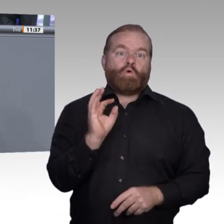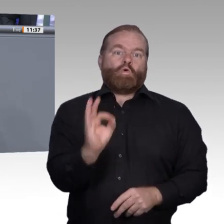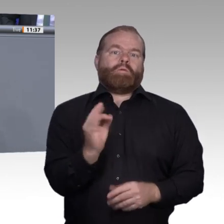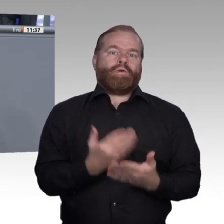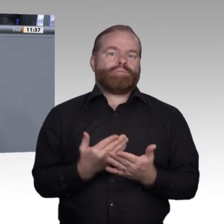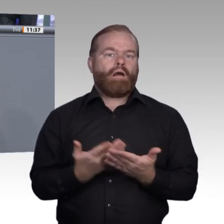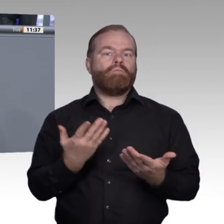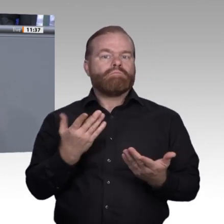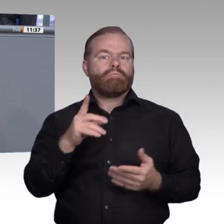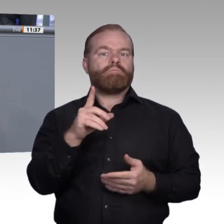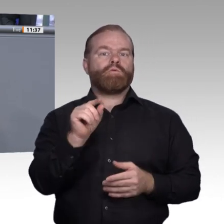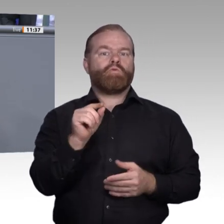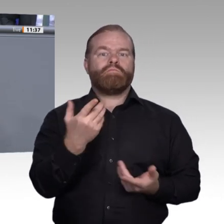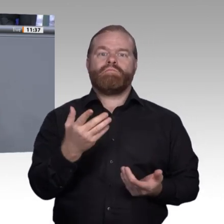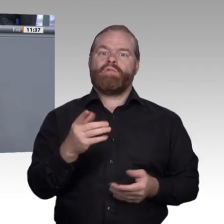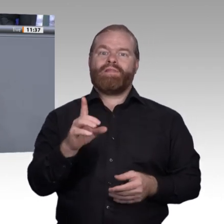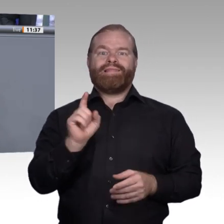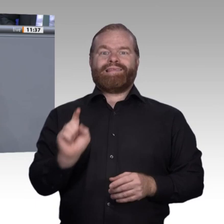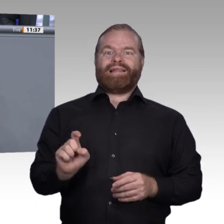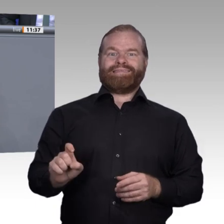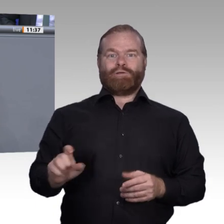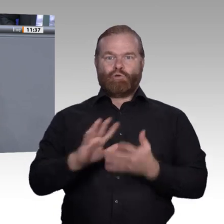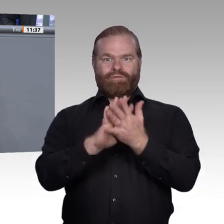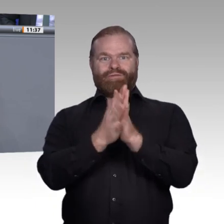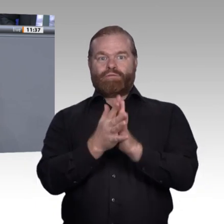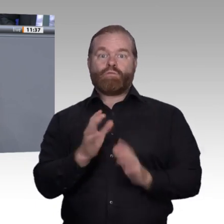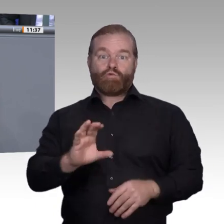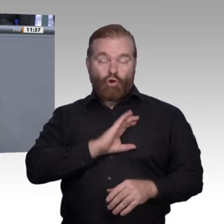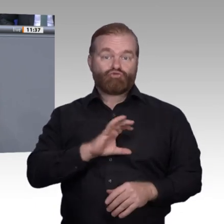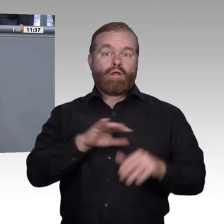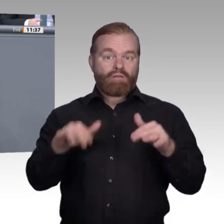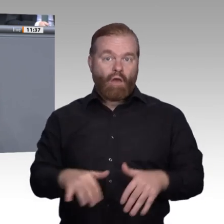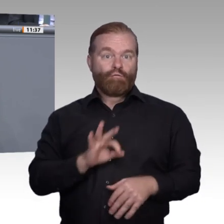wieder zurück zum Ausgangspunkt. Mit digitalen Angeboten verbessern wir die Passgenauigkeit